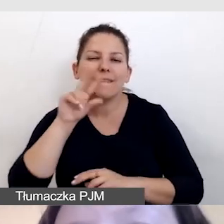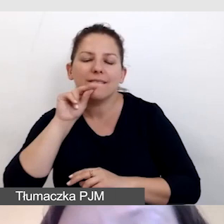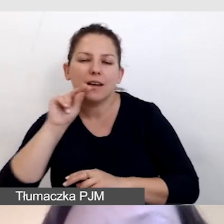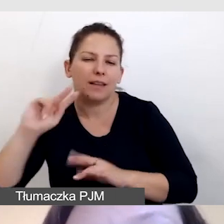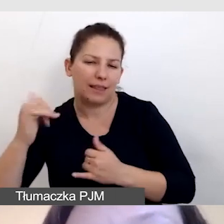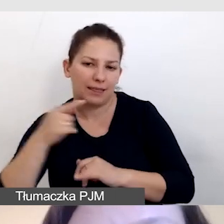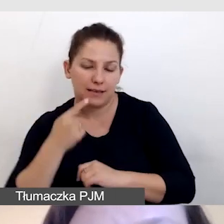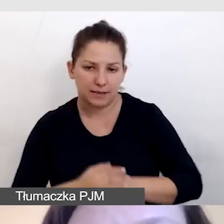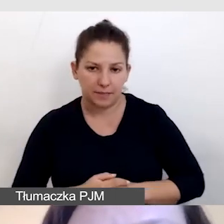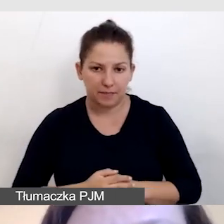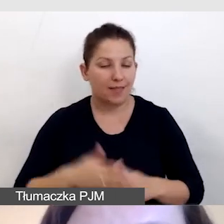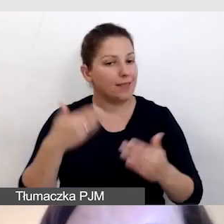W związku z tym,